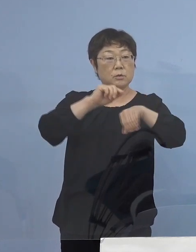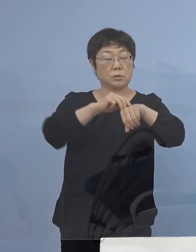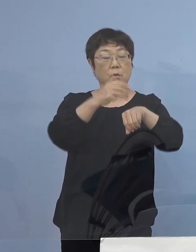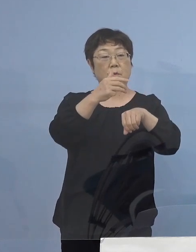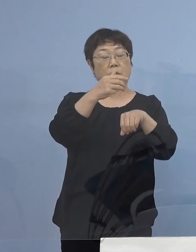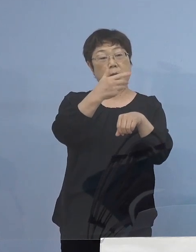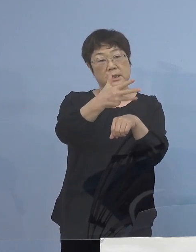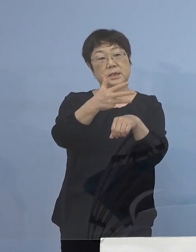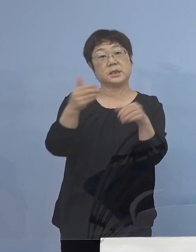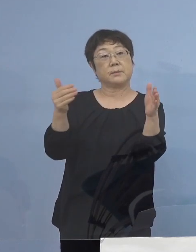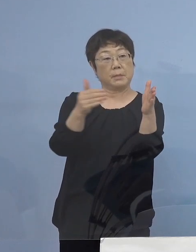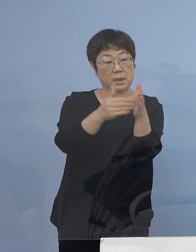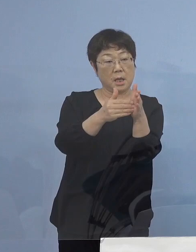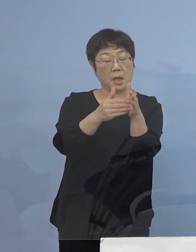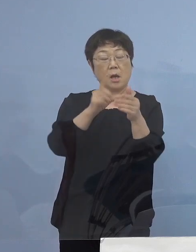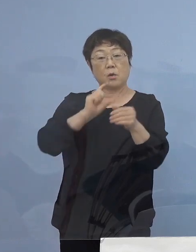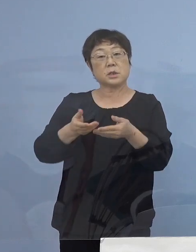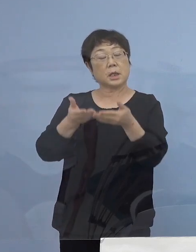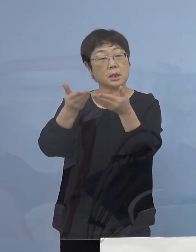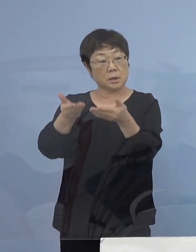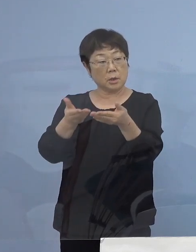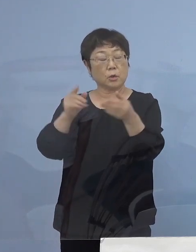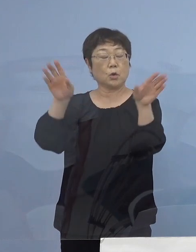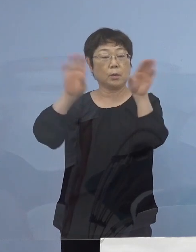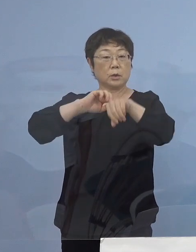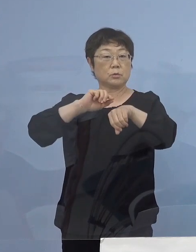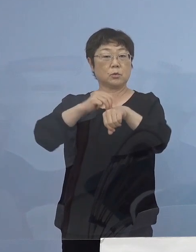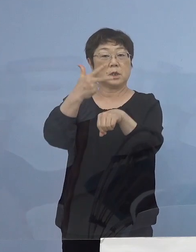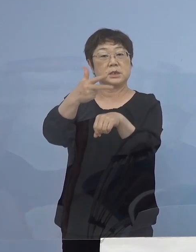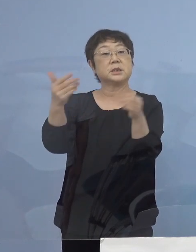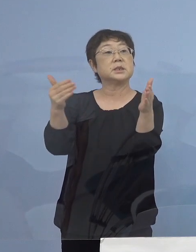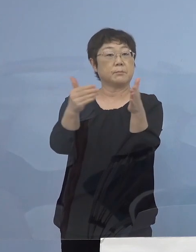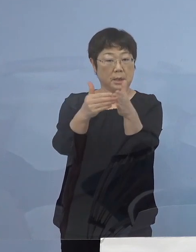お酒の提供は 19時までとさせていただきます